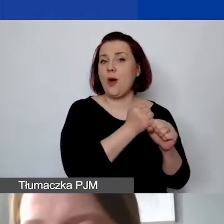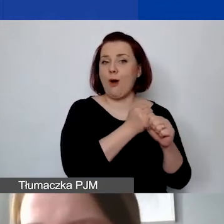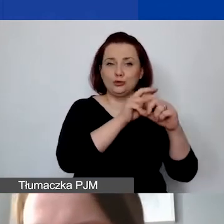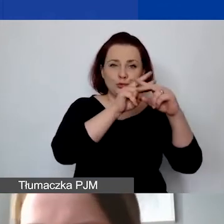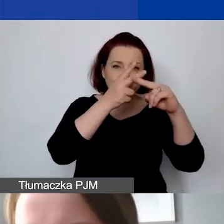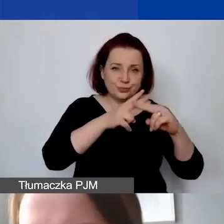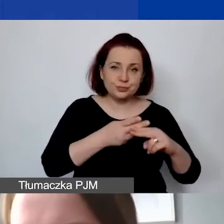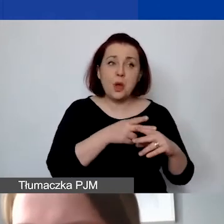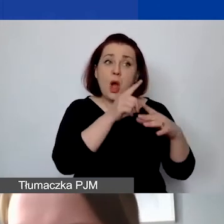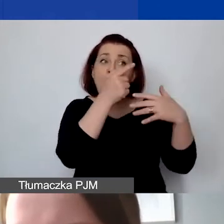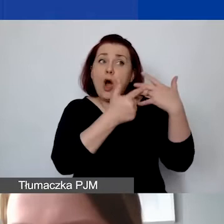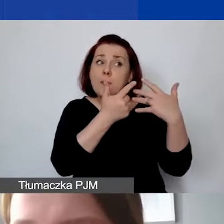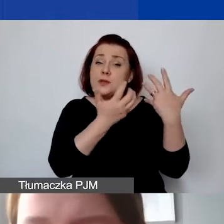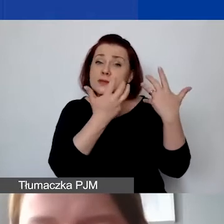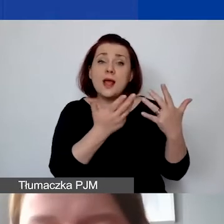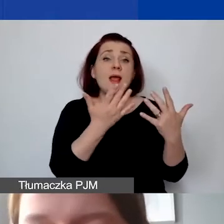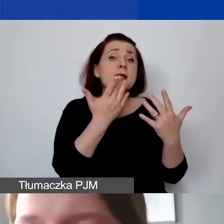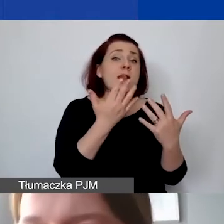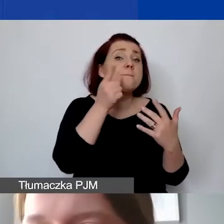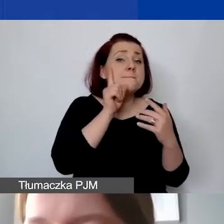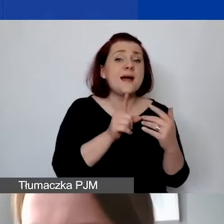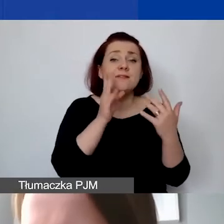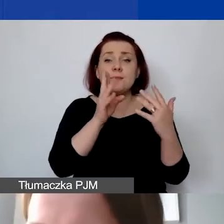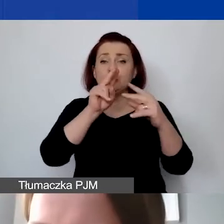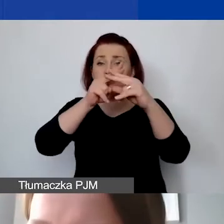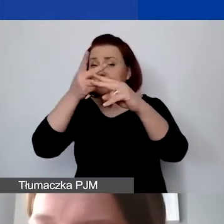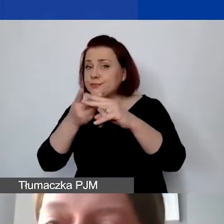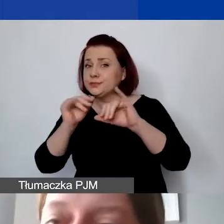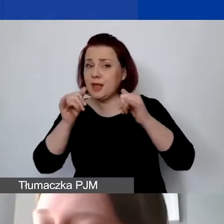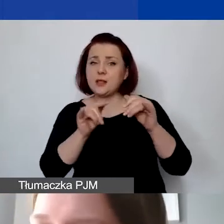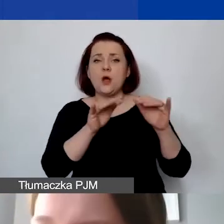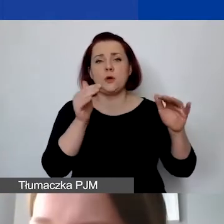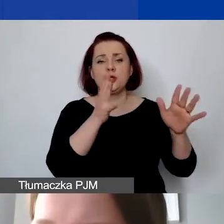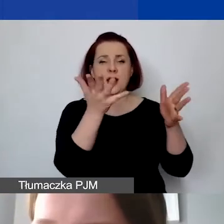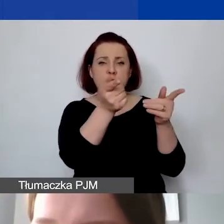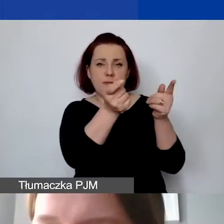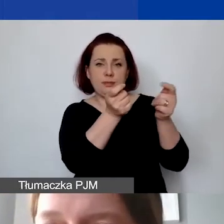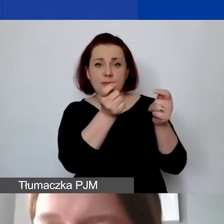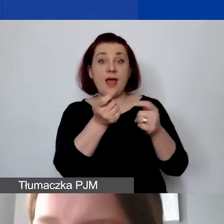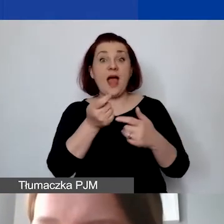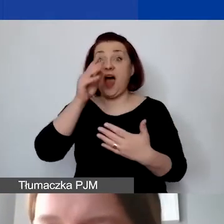jaka byłaby to kwota faktyczna innym kursem, można go tu ręcznie zmienić. W generatorze nie ma takiej możliwości.